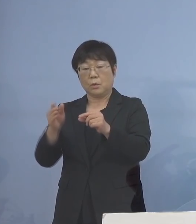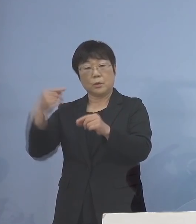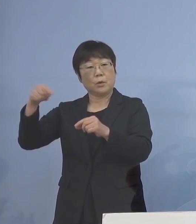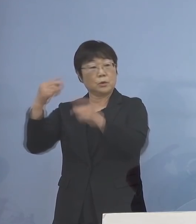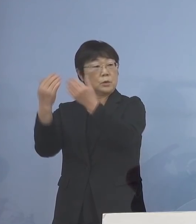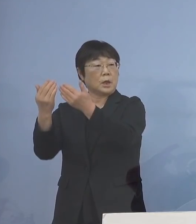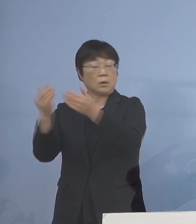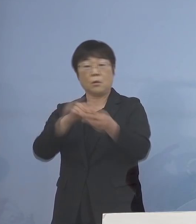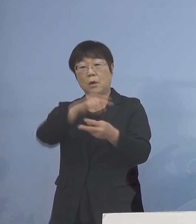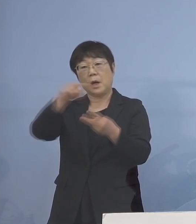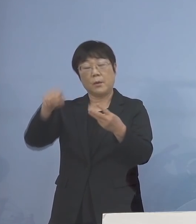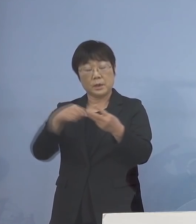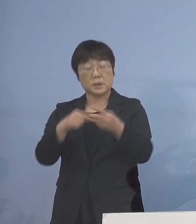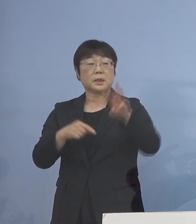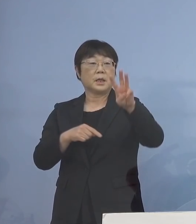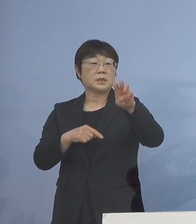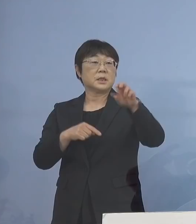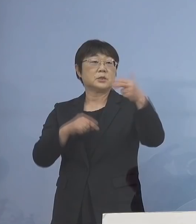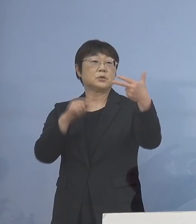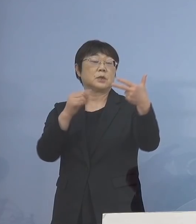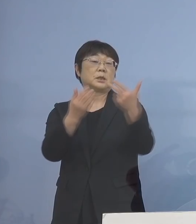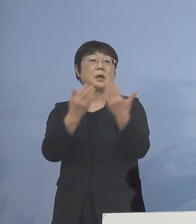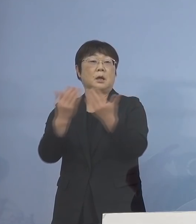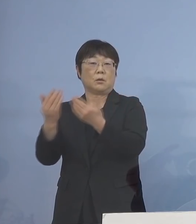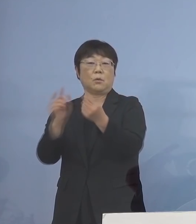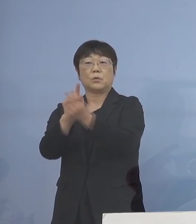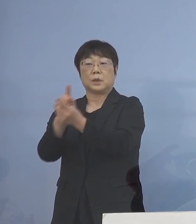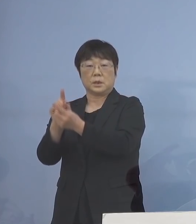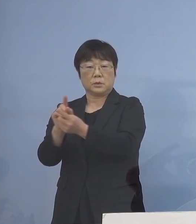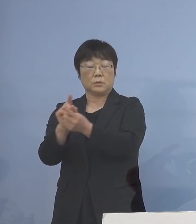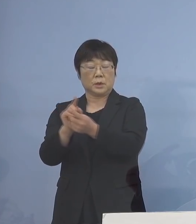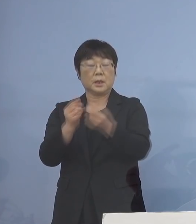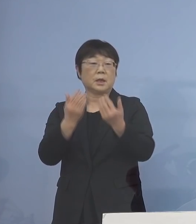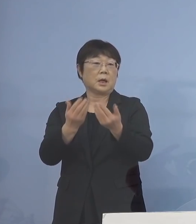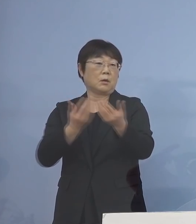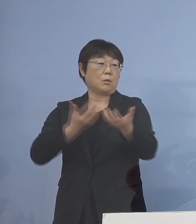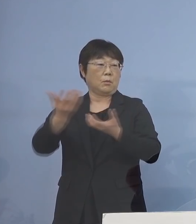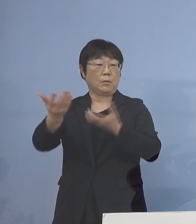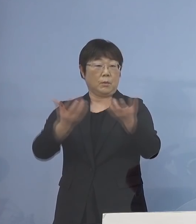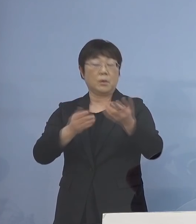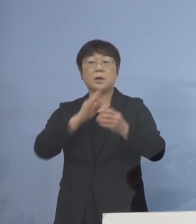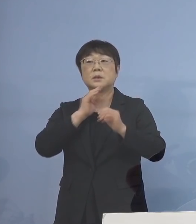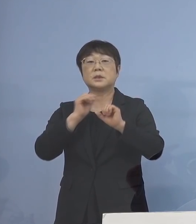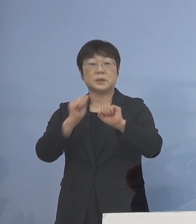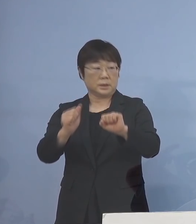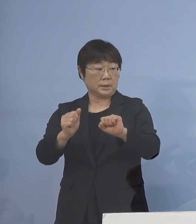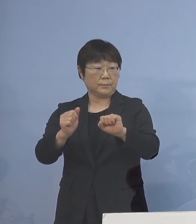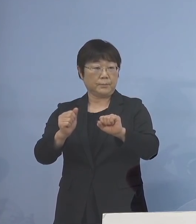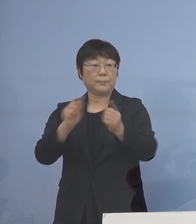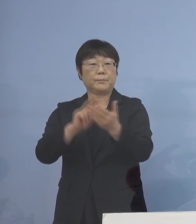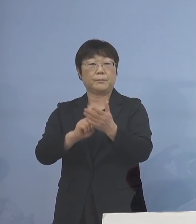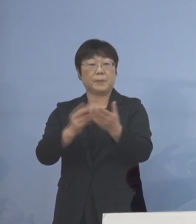合わせて37校を対象に分散登校を 実施する運びとなりました